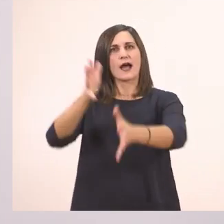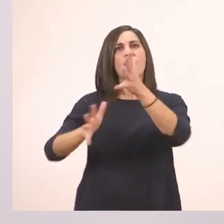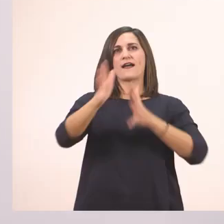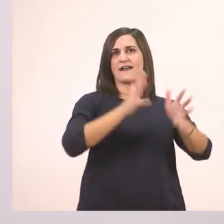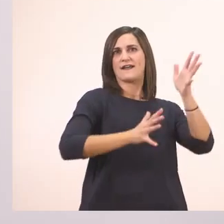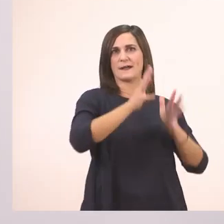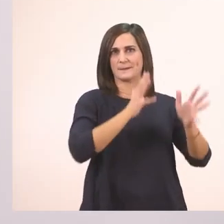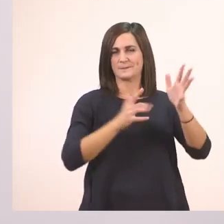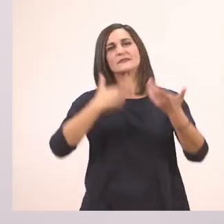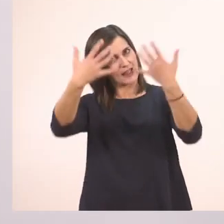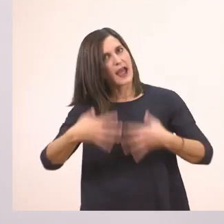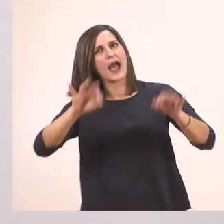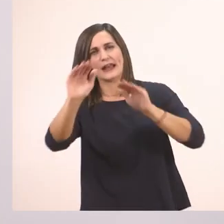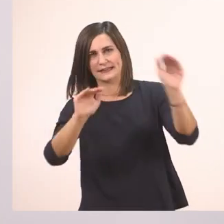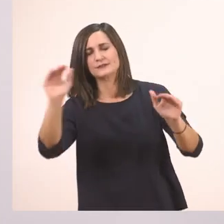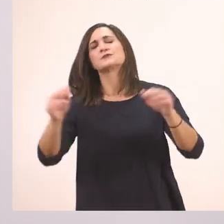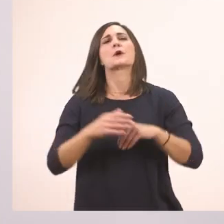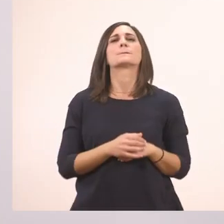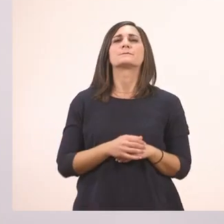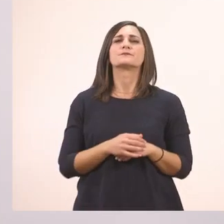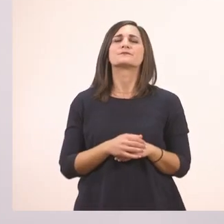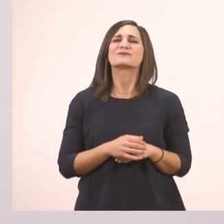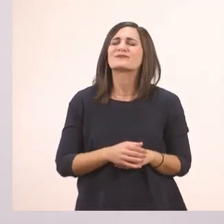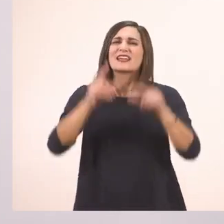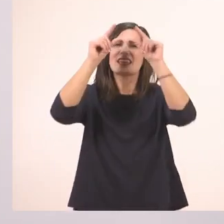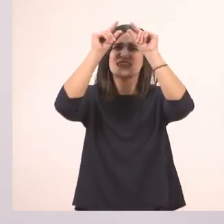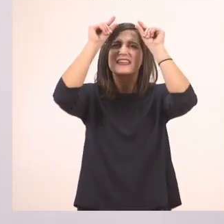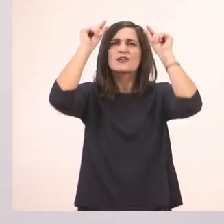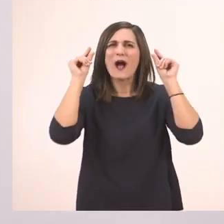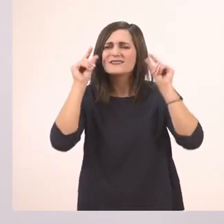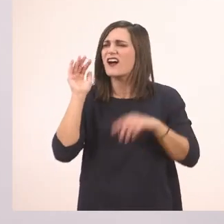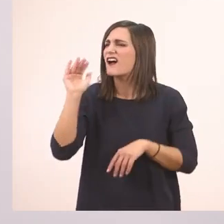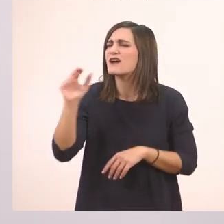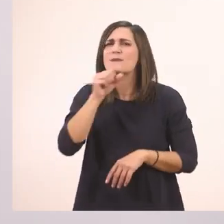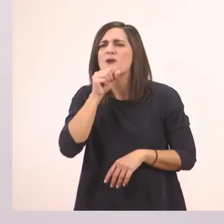Ξεκινώ. Τι ζητά η Ιωάννα από τον παππού της;